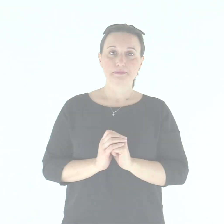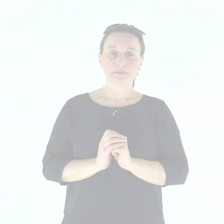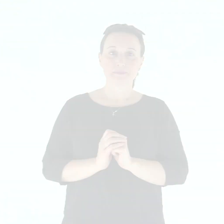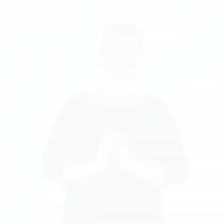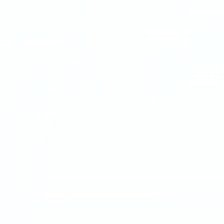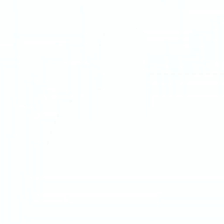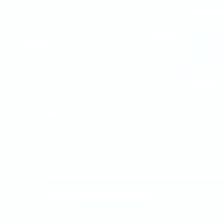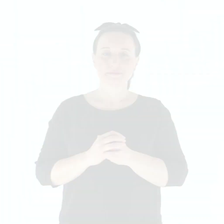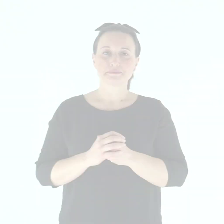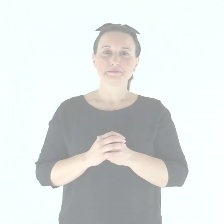Salmo Responsoriale